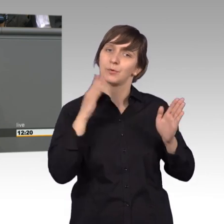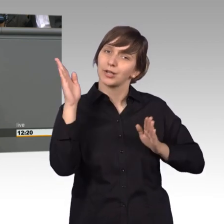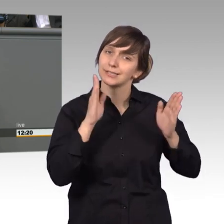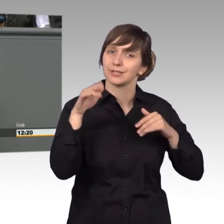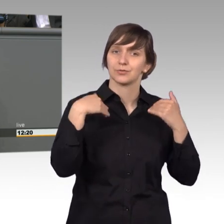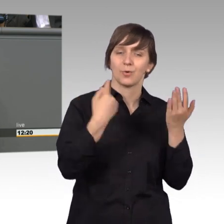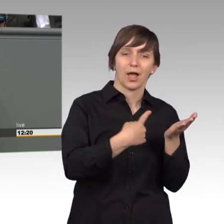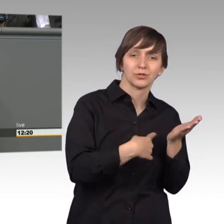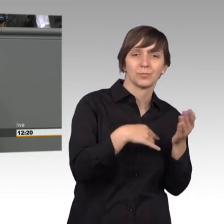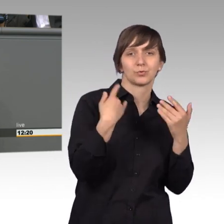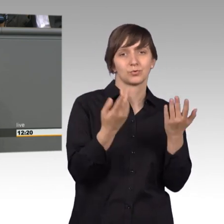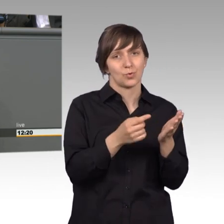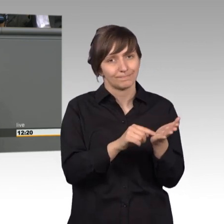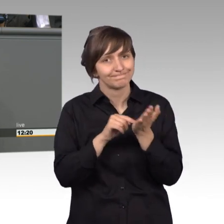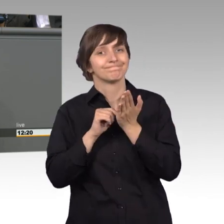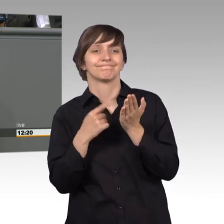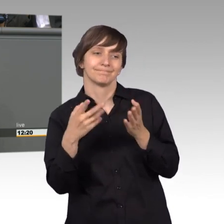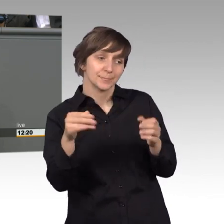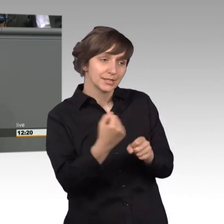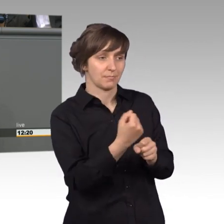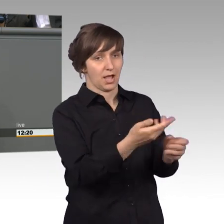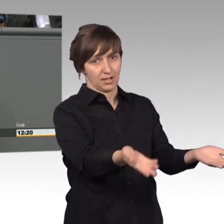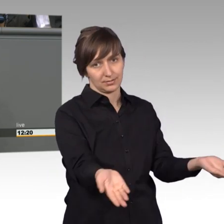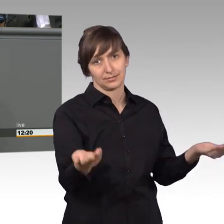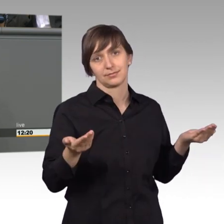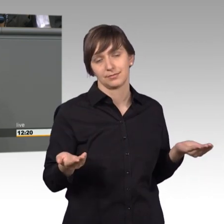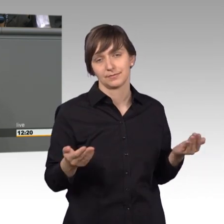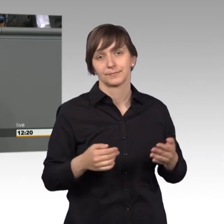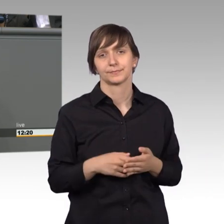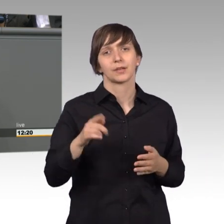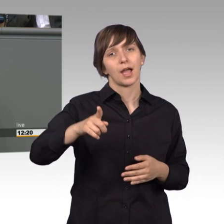die dadurch zum mitmachen einlädt. Im letzten Jahr wurden im Schnitt 46